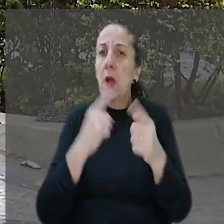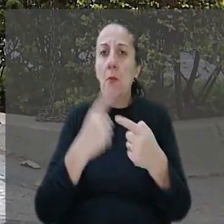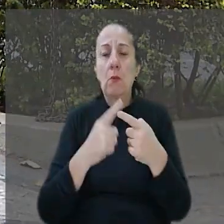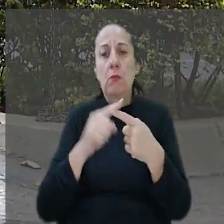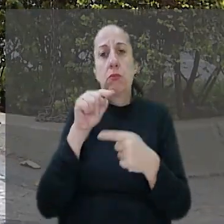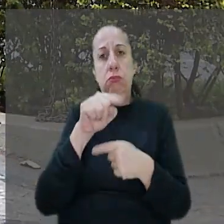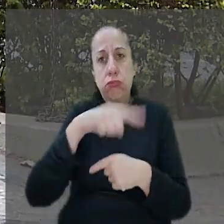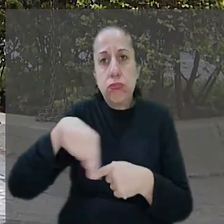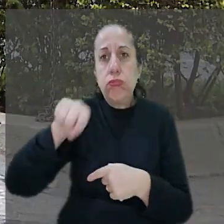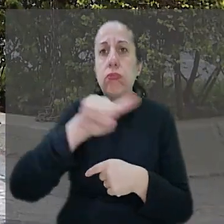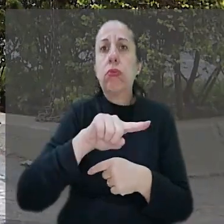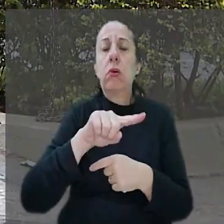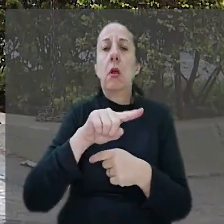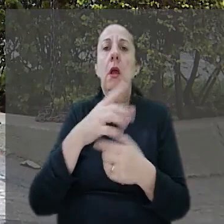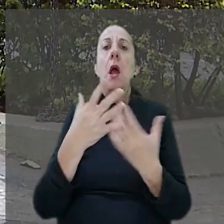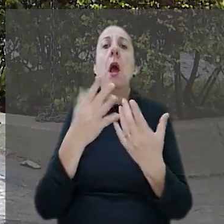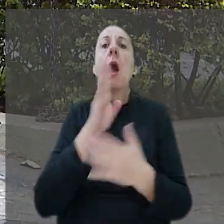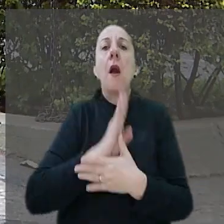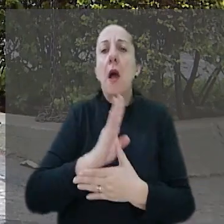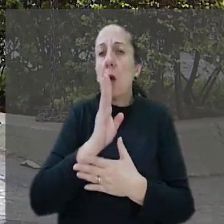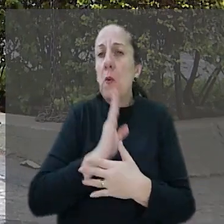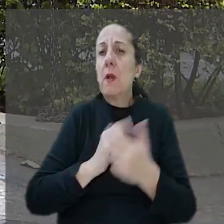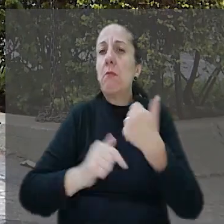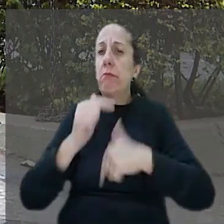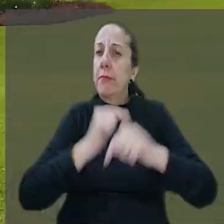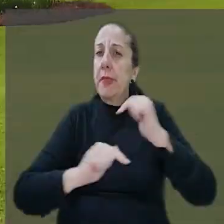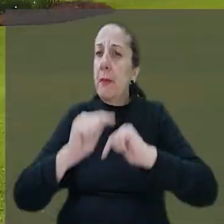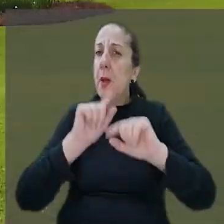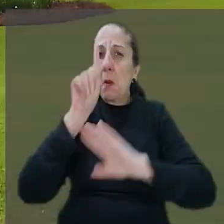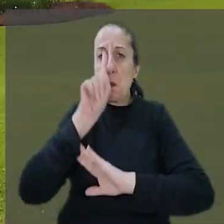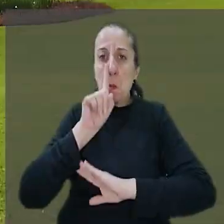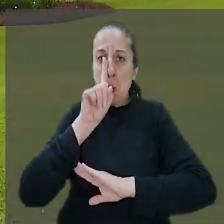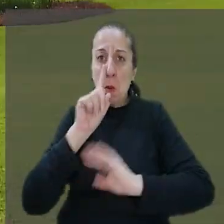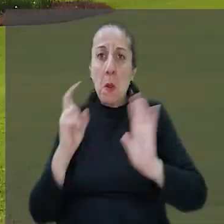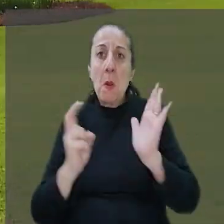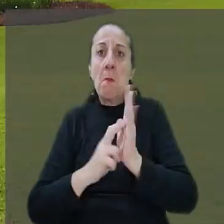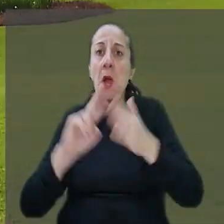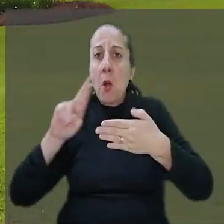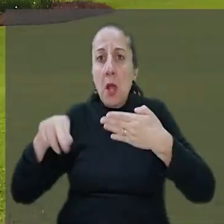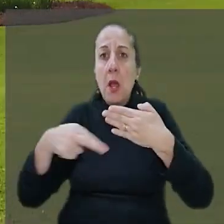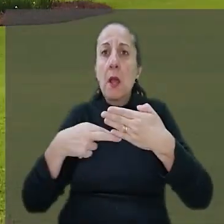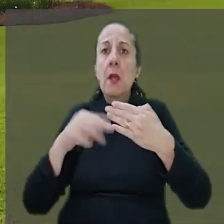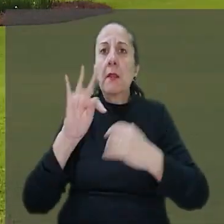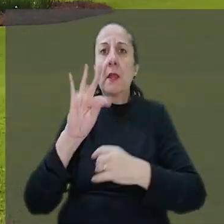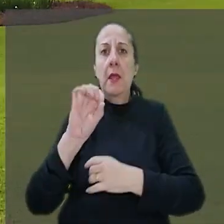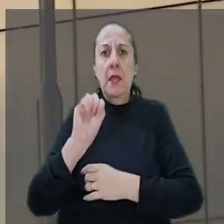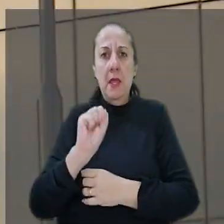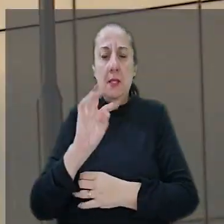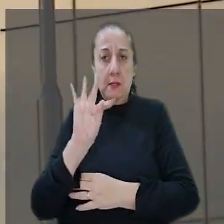ele suportar os riscos da atividade exercida. O banco entrou com recurso no TST na tentativa de